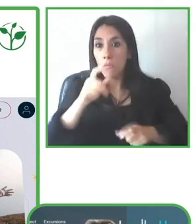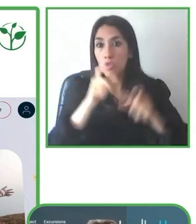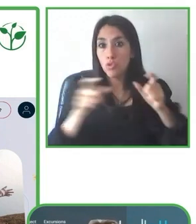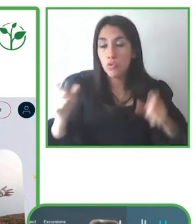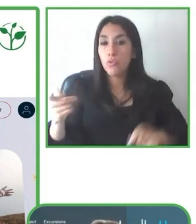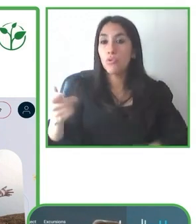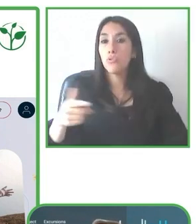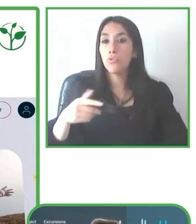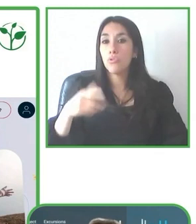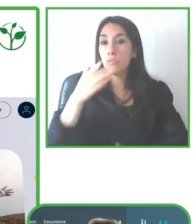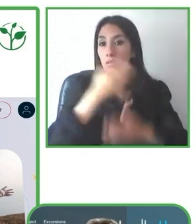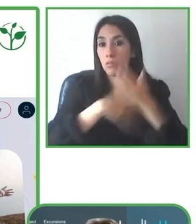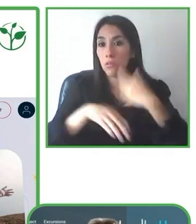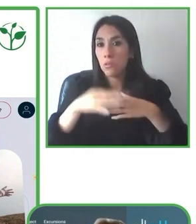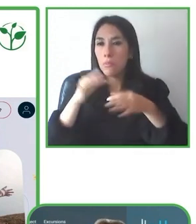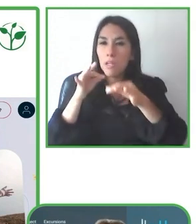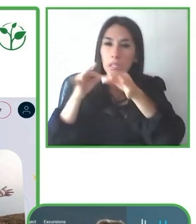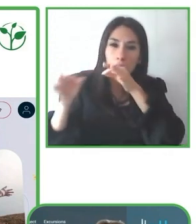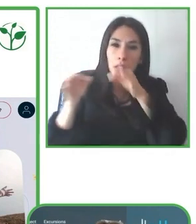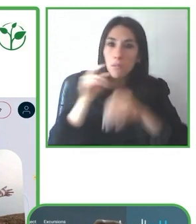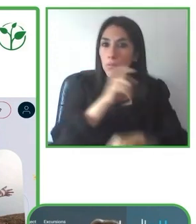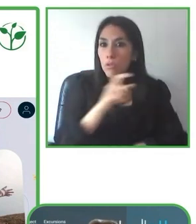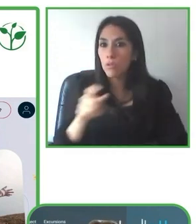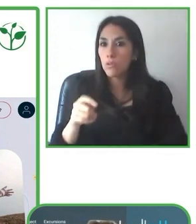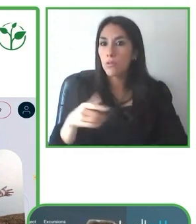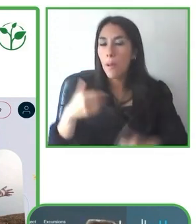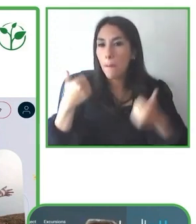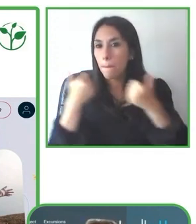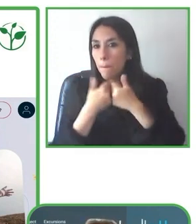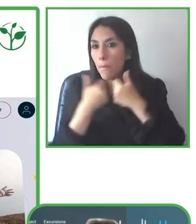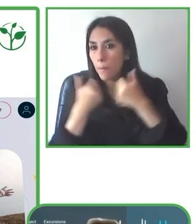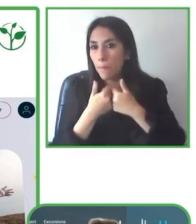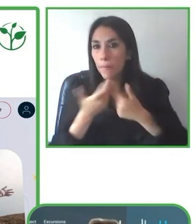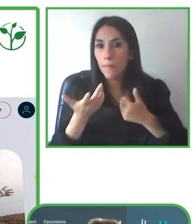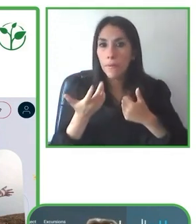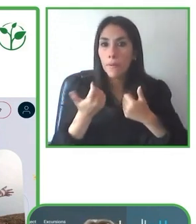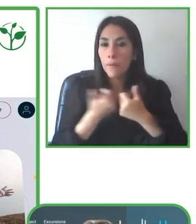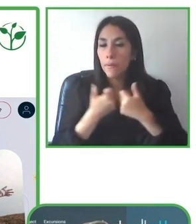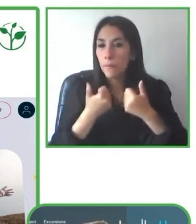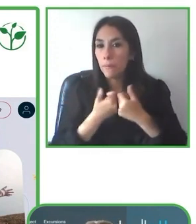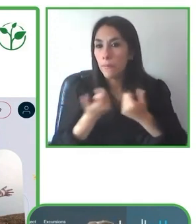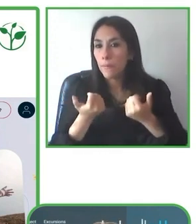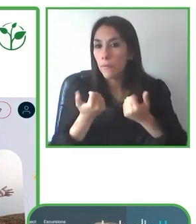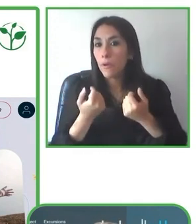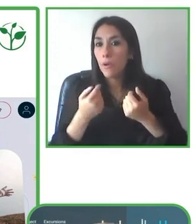destino, digamos, accesible, y que el turista pueda tener la mejor experiencia y